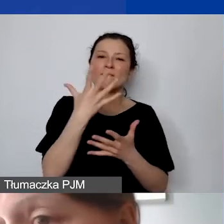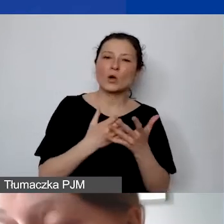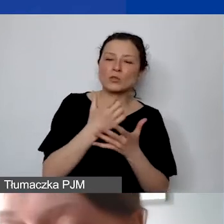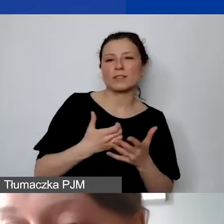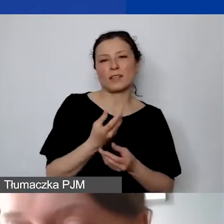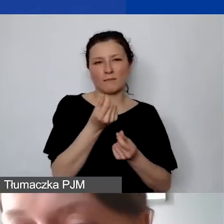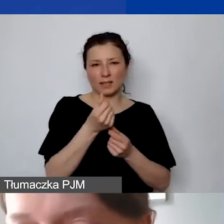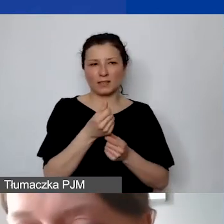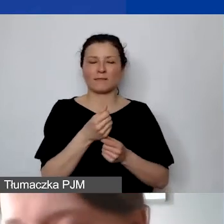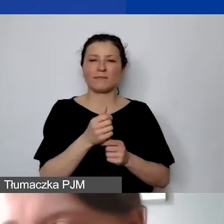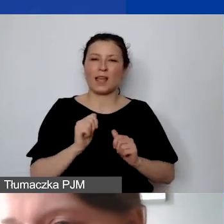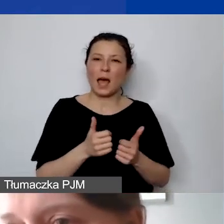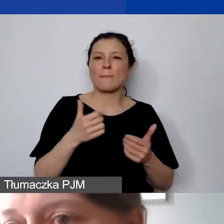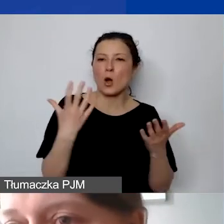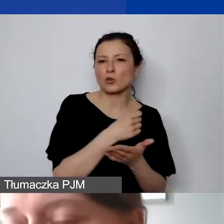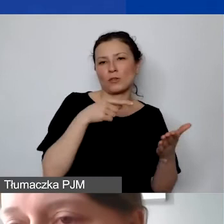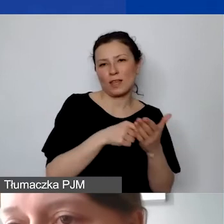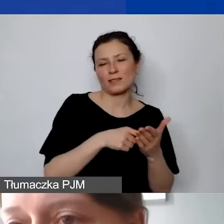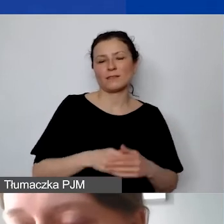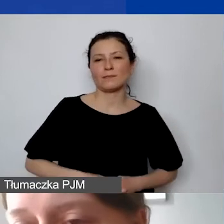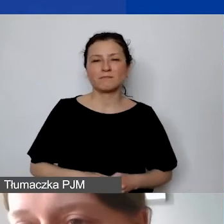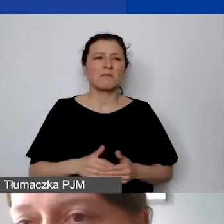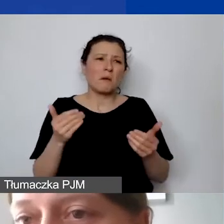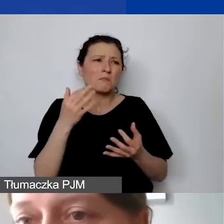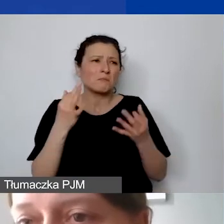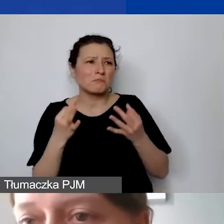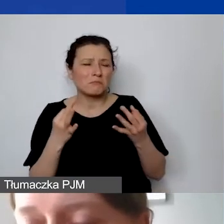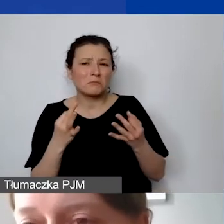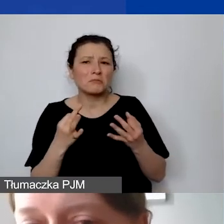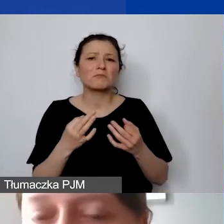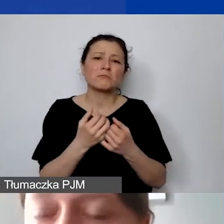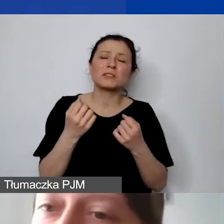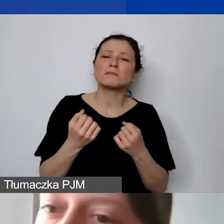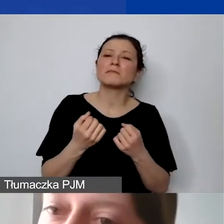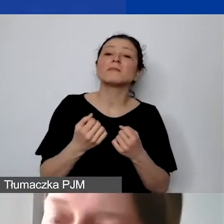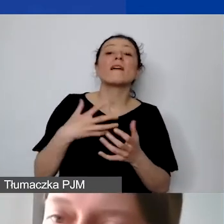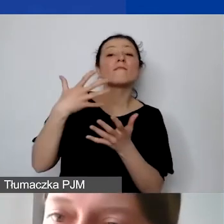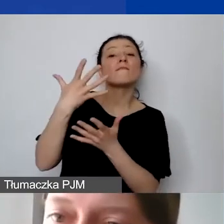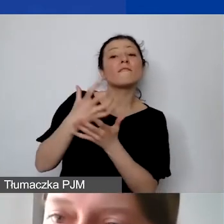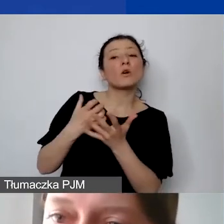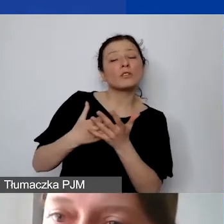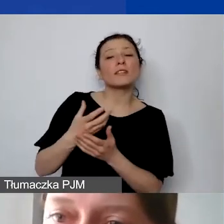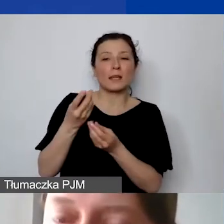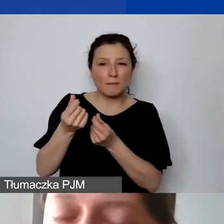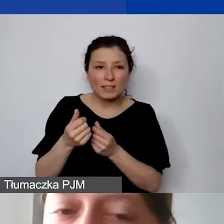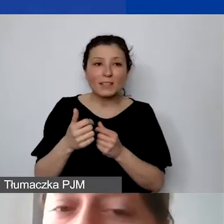Można się nad tym zastanawiać, czy zaangażowanie środków w stosunku do efektu, który chcą państwo osiągnąć,